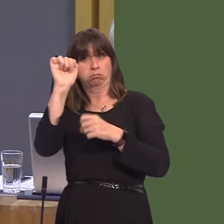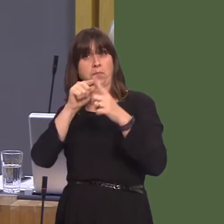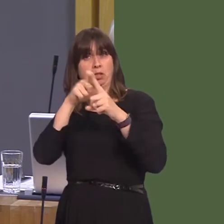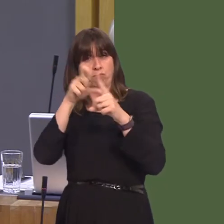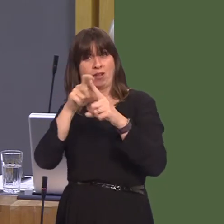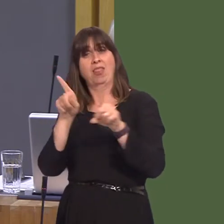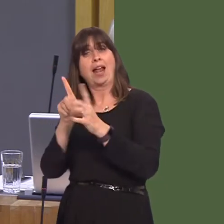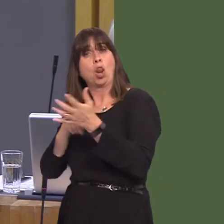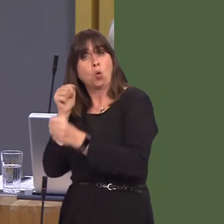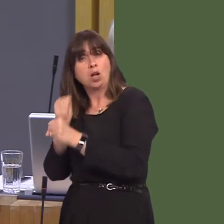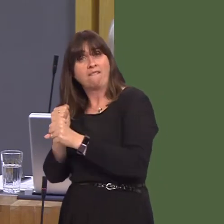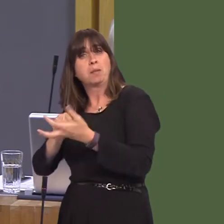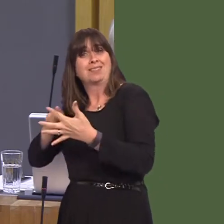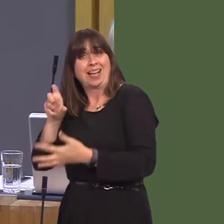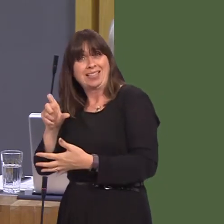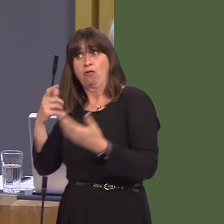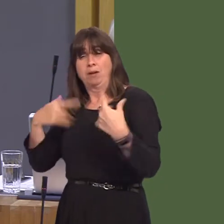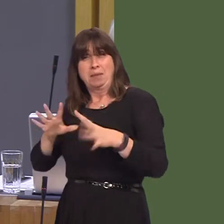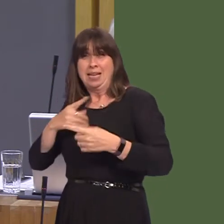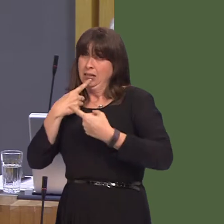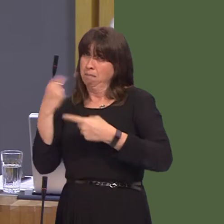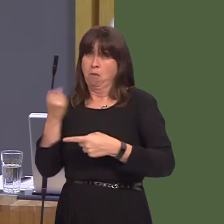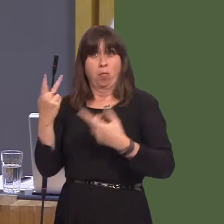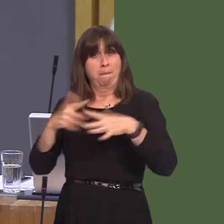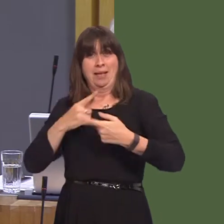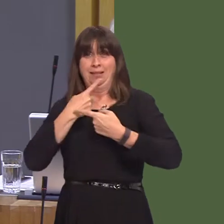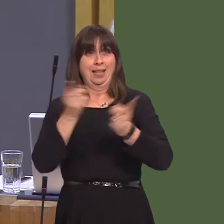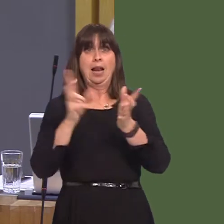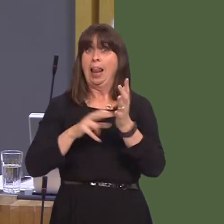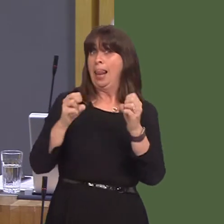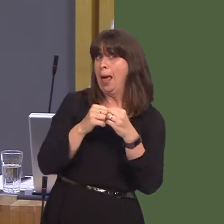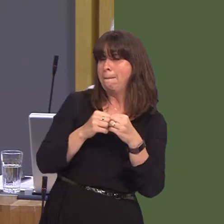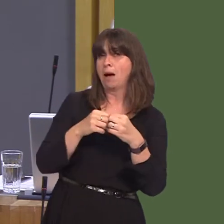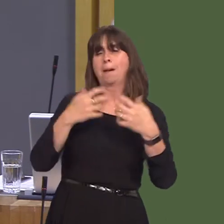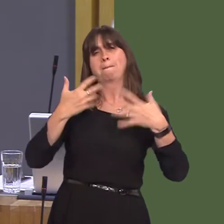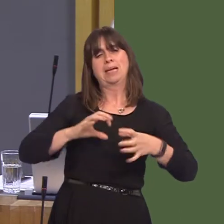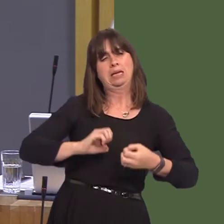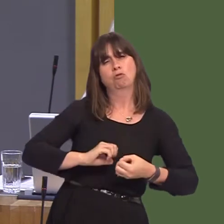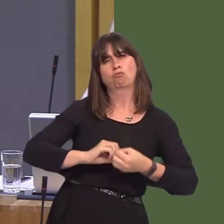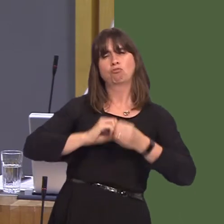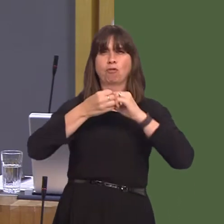for local government put it perfectly when they said that Labour has created an 'open